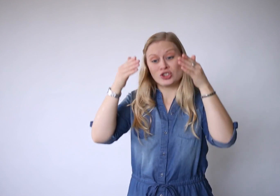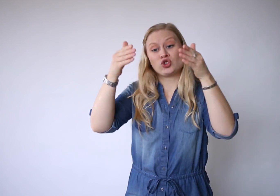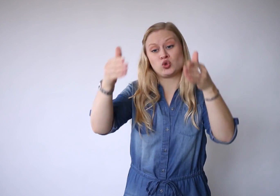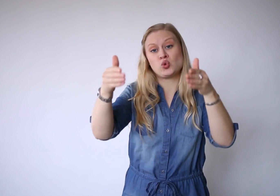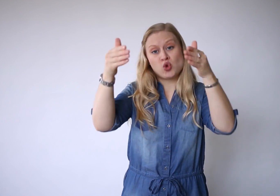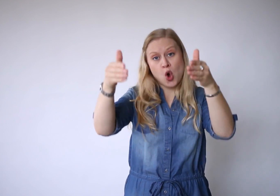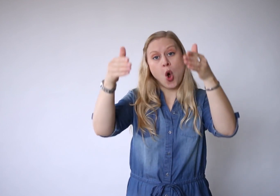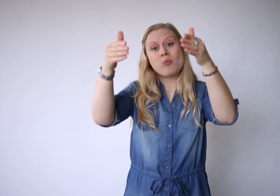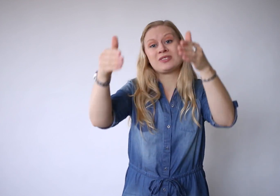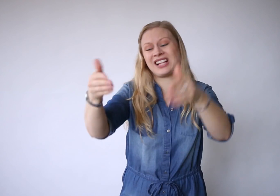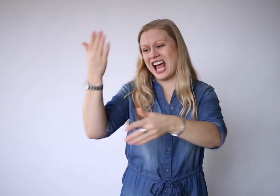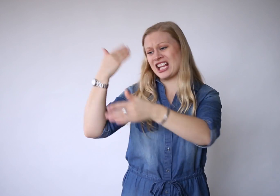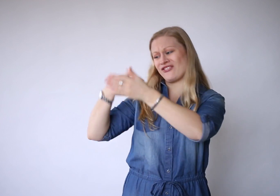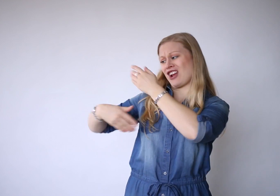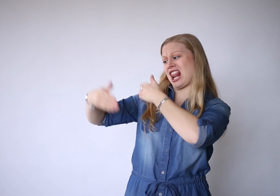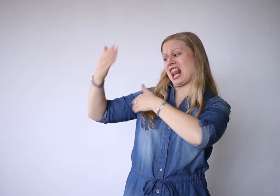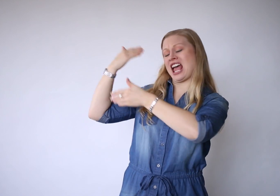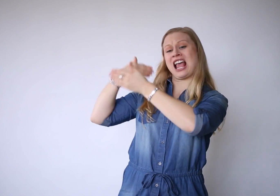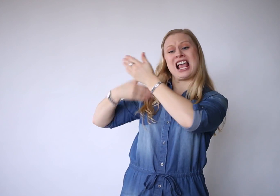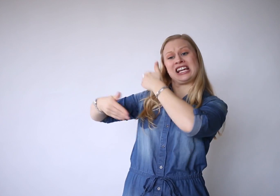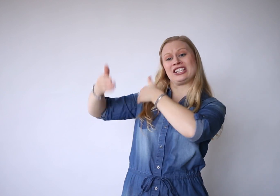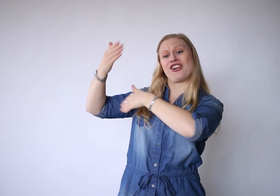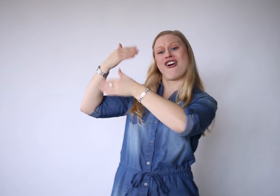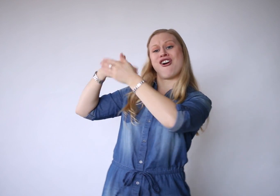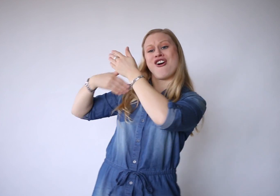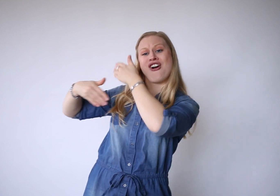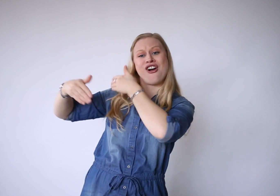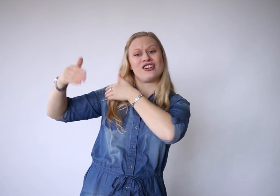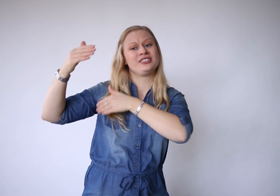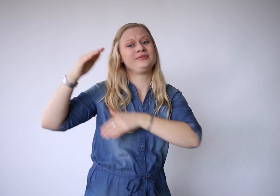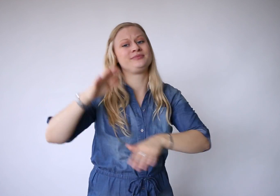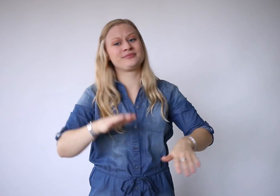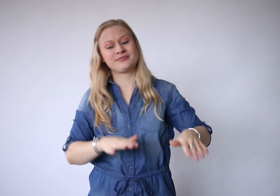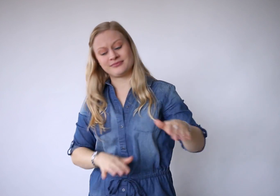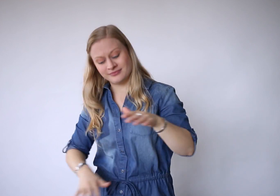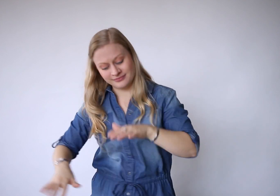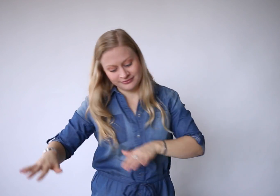de toekomst, het verleden.